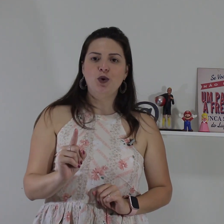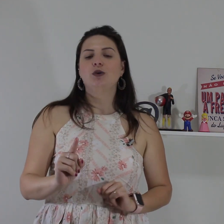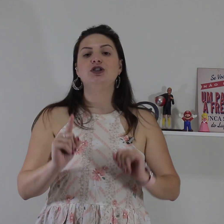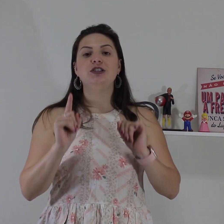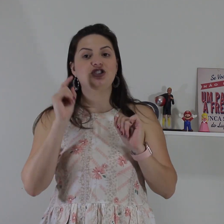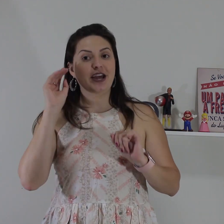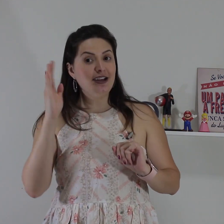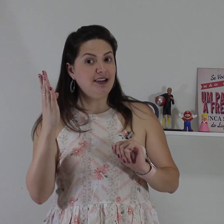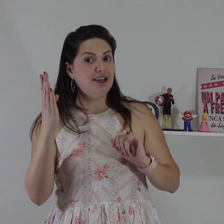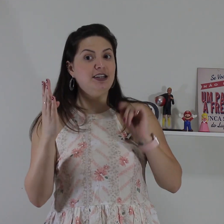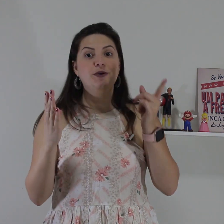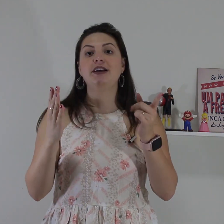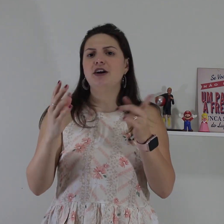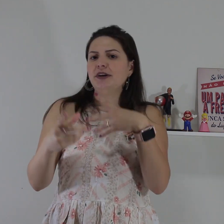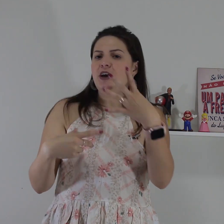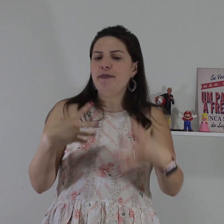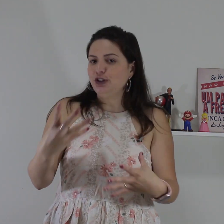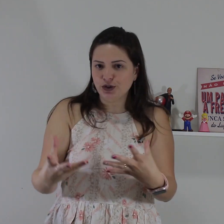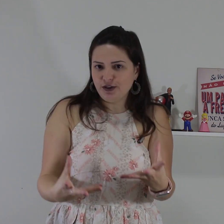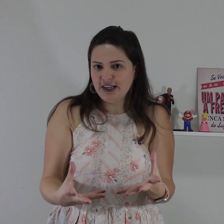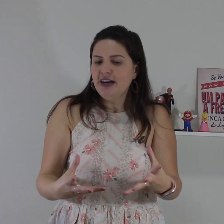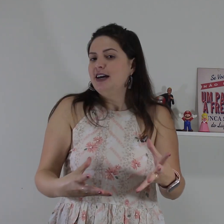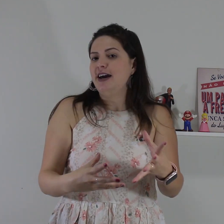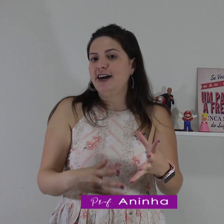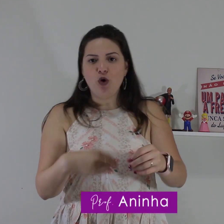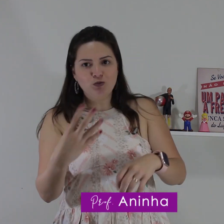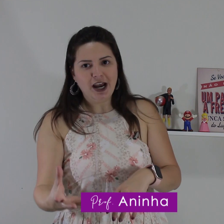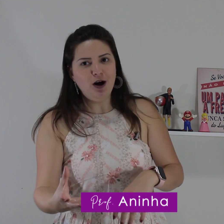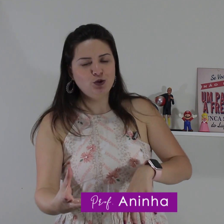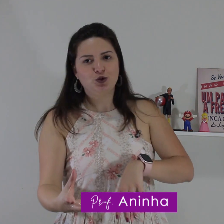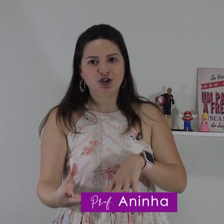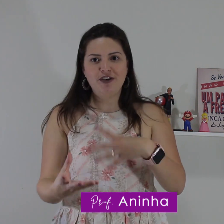sinal hoje de entender e não entender para de repente quando você é encontrar um